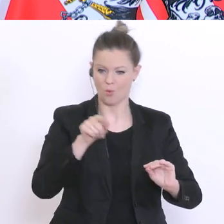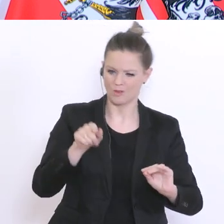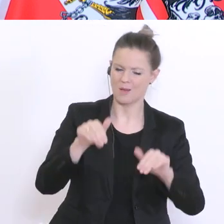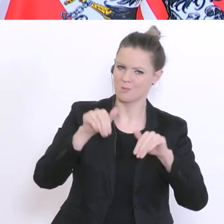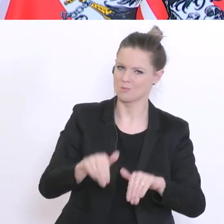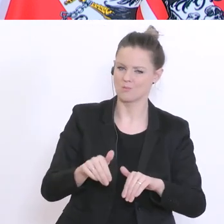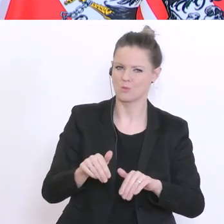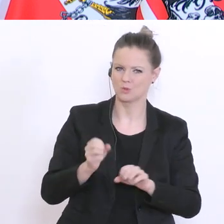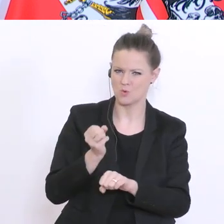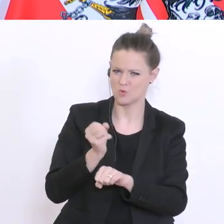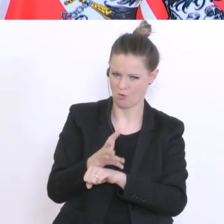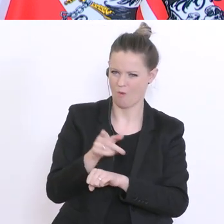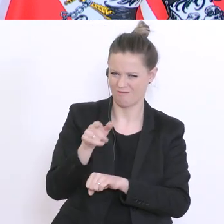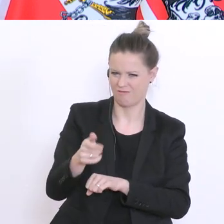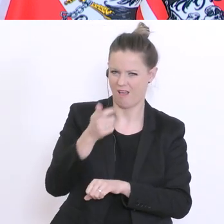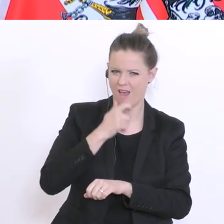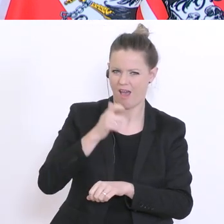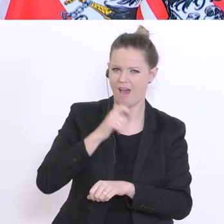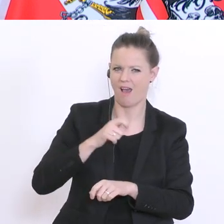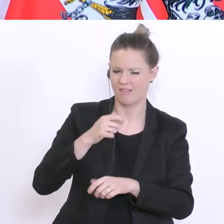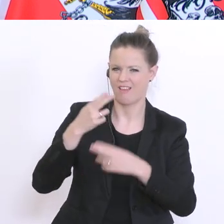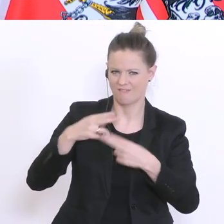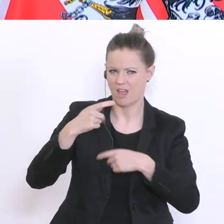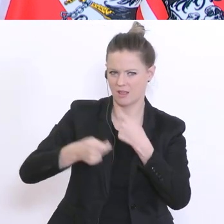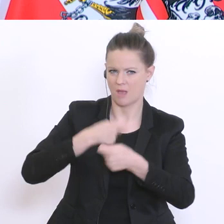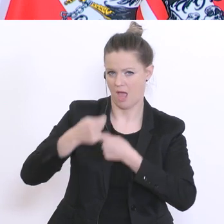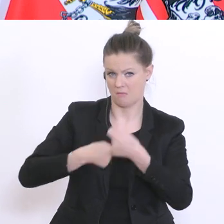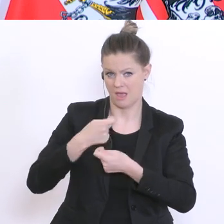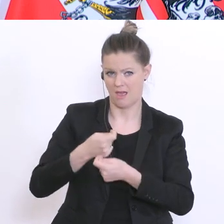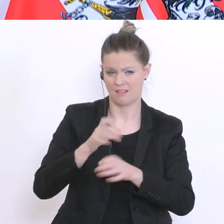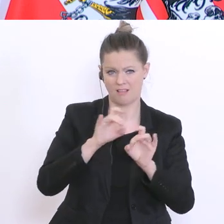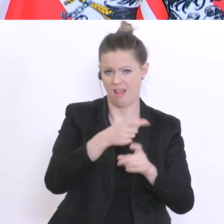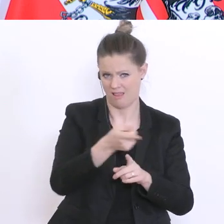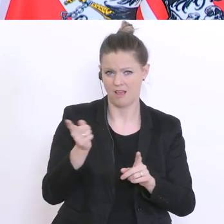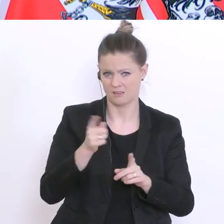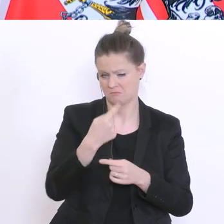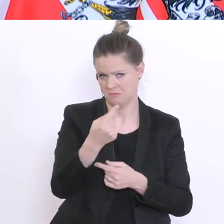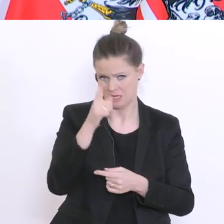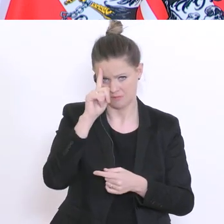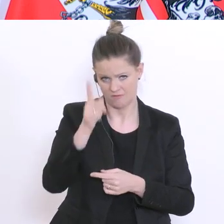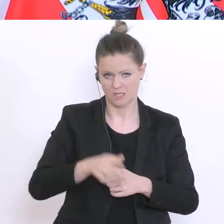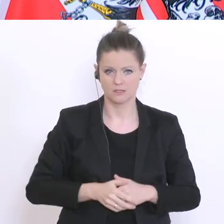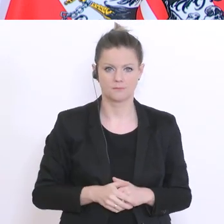sich das über einen längeren Zeitraum hinzieht, (und) würde man jetzt die Kollegen vor Ort nicht